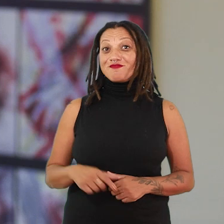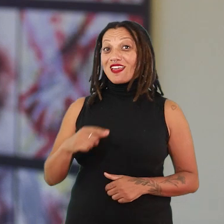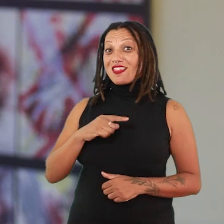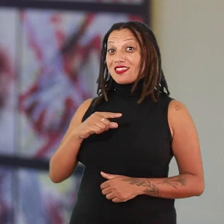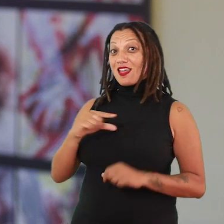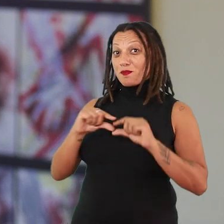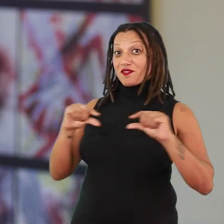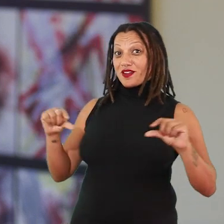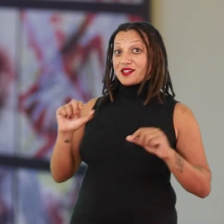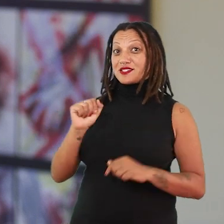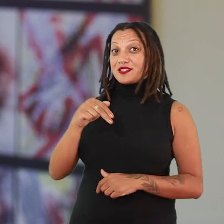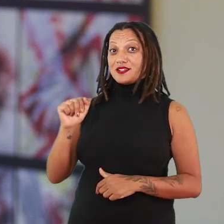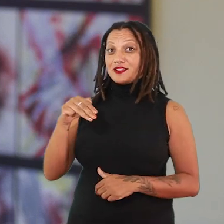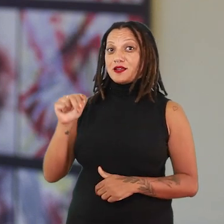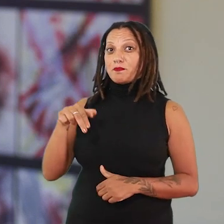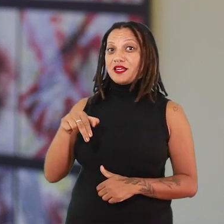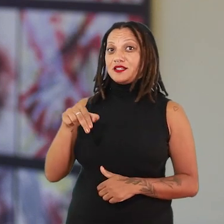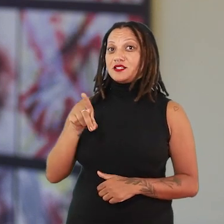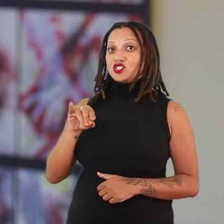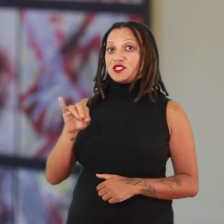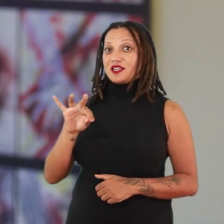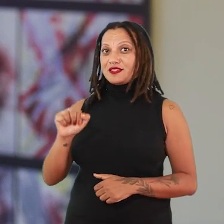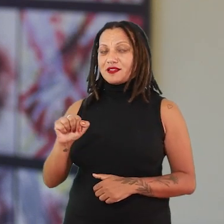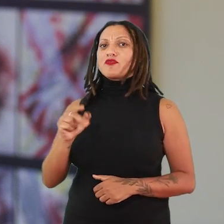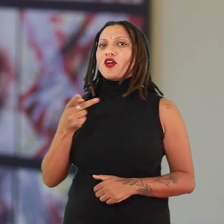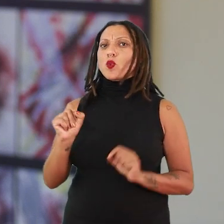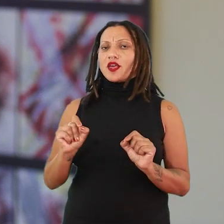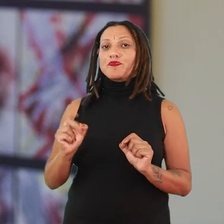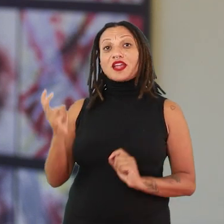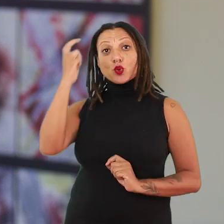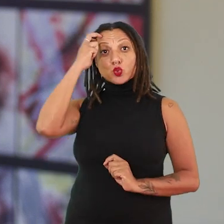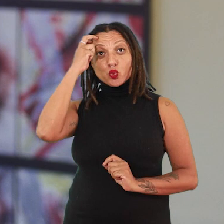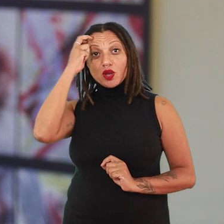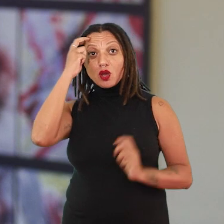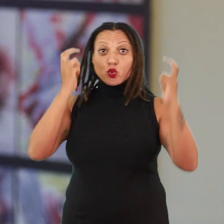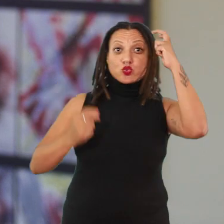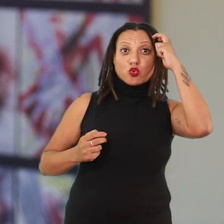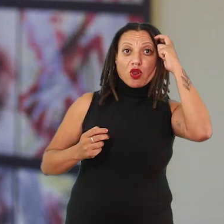Tem uma afirmação da Ana Mendieta que ela vai falar “eu estou entre duas culturas”.